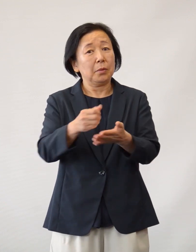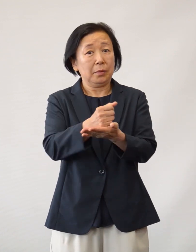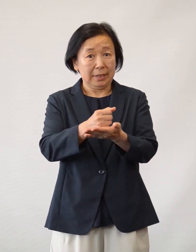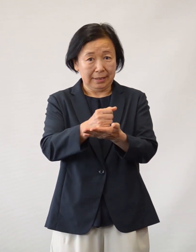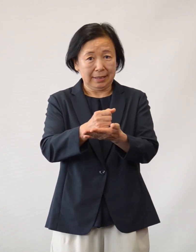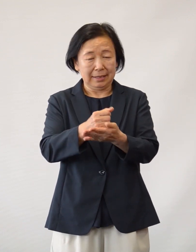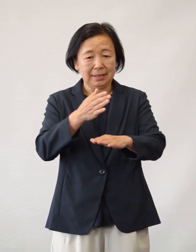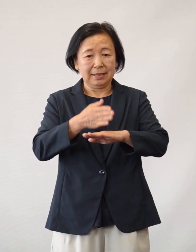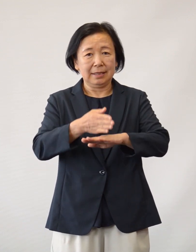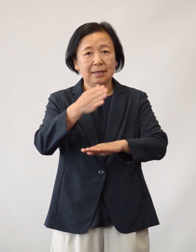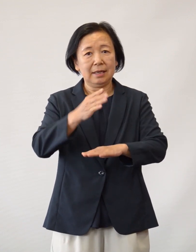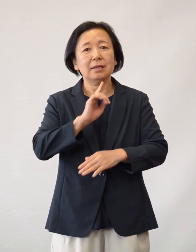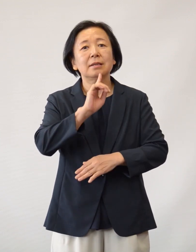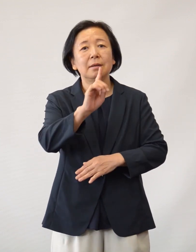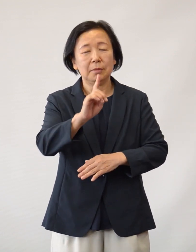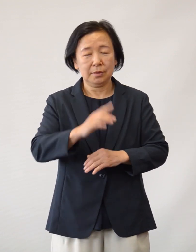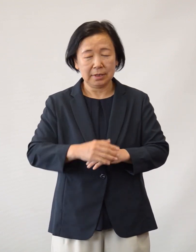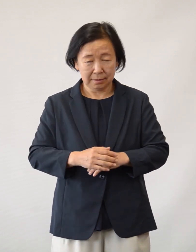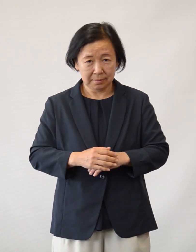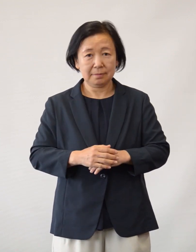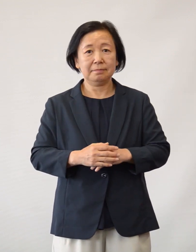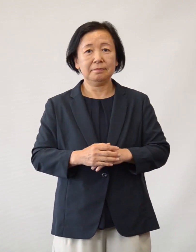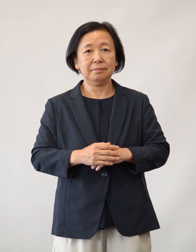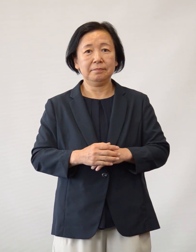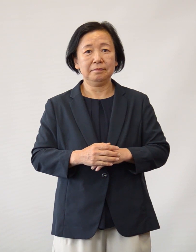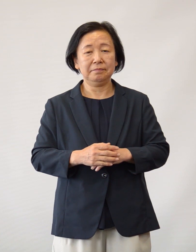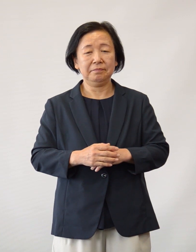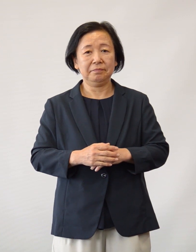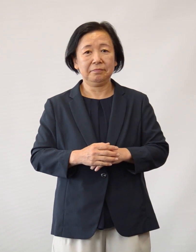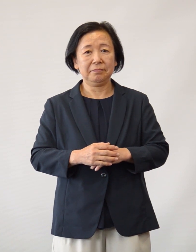この場をお借りして感謝申し上げます